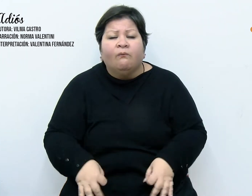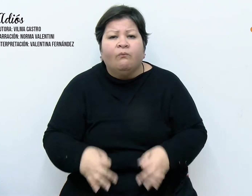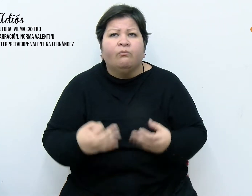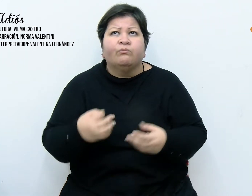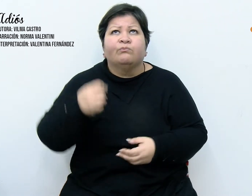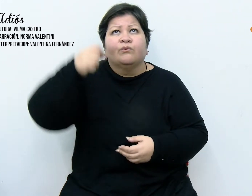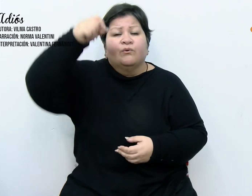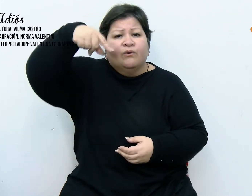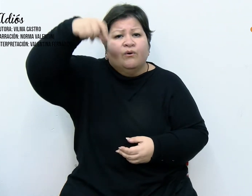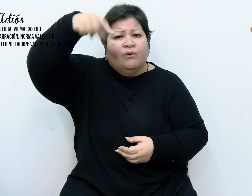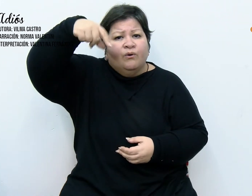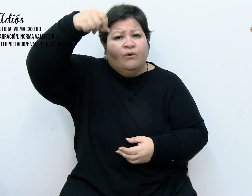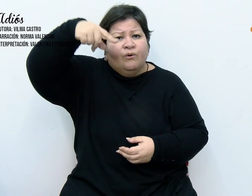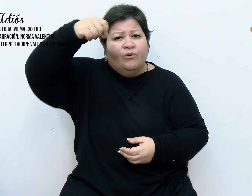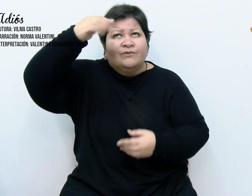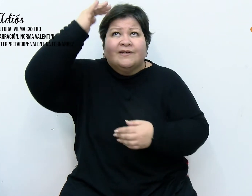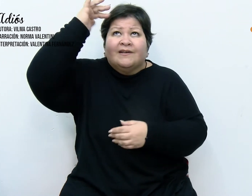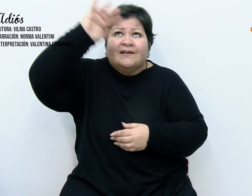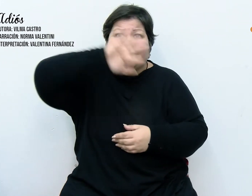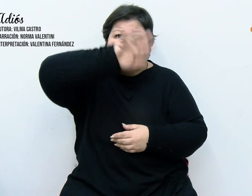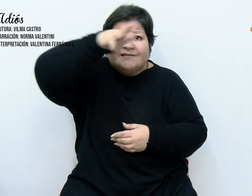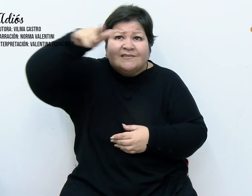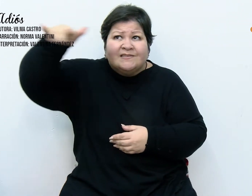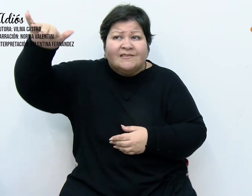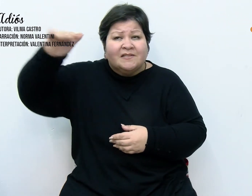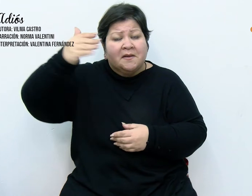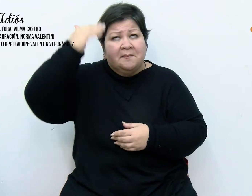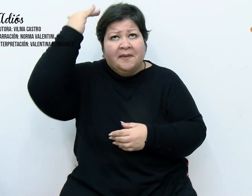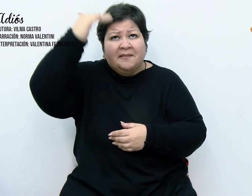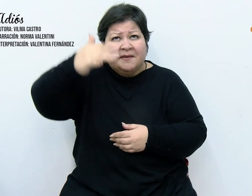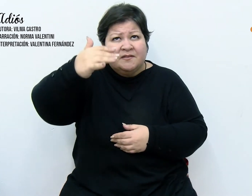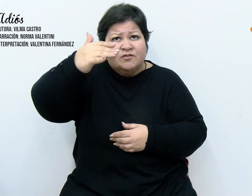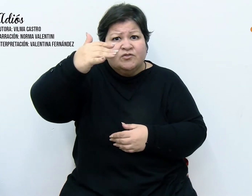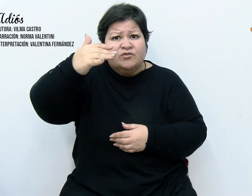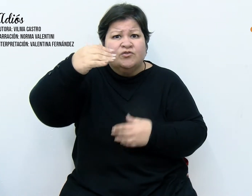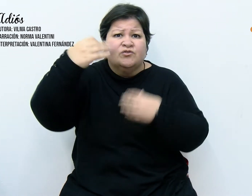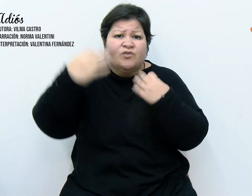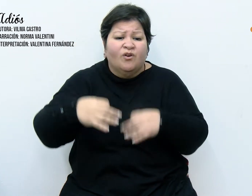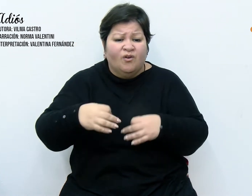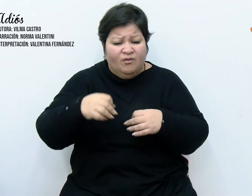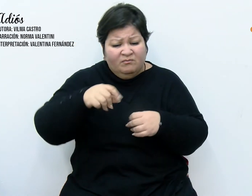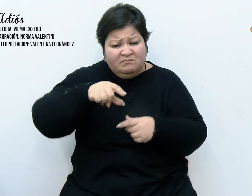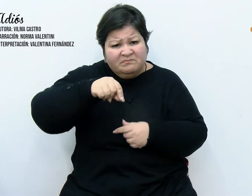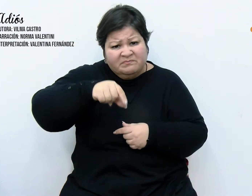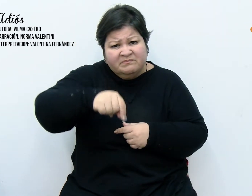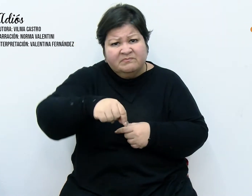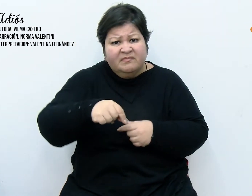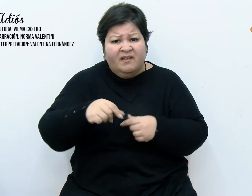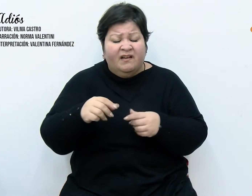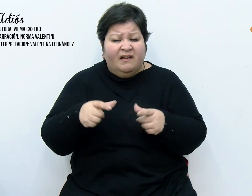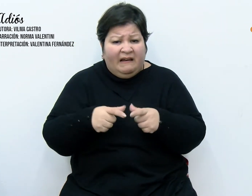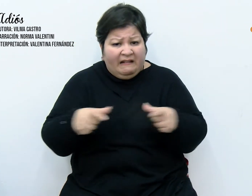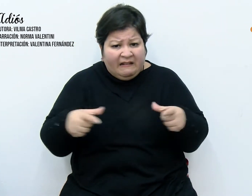en la chapa del techo, había dañado el cartón y que las tarjetas se habían estropeado.